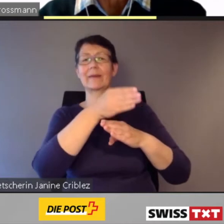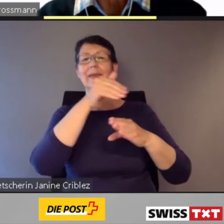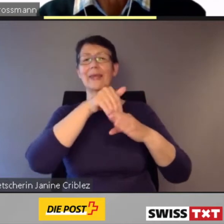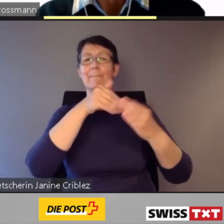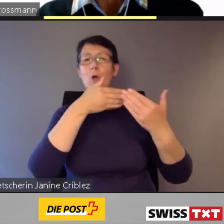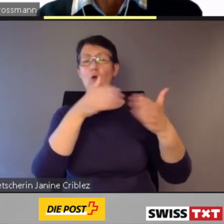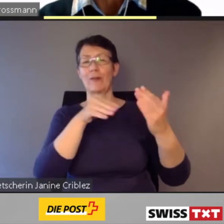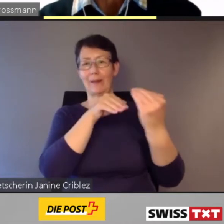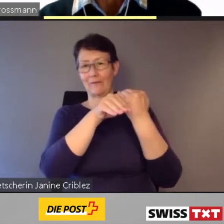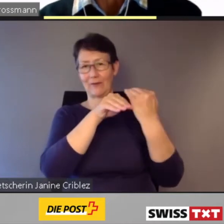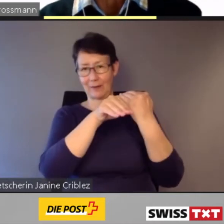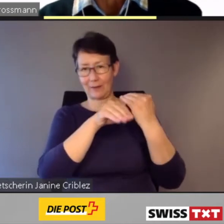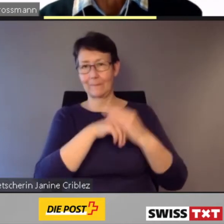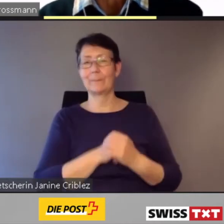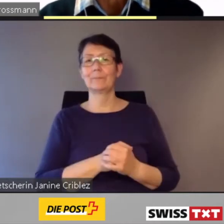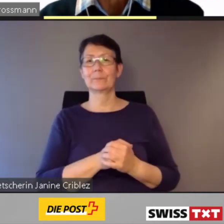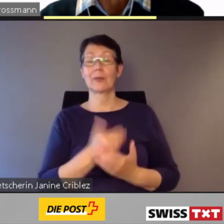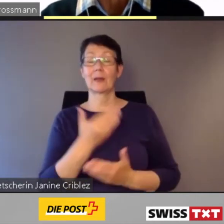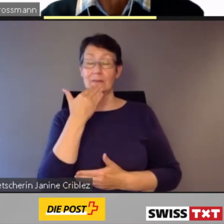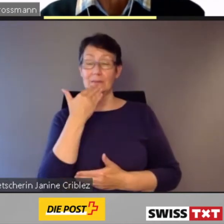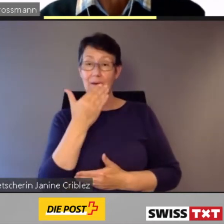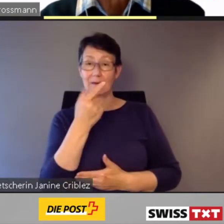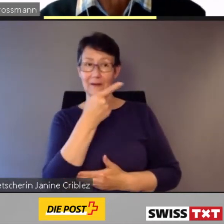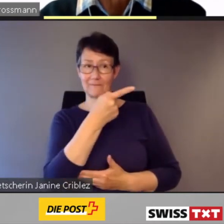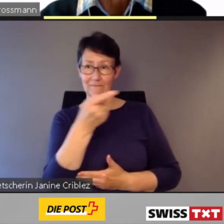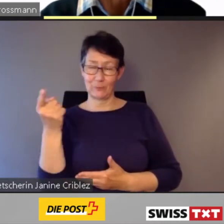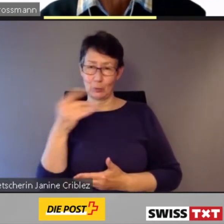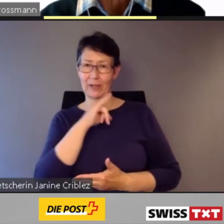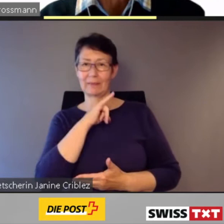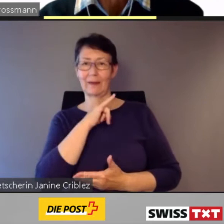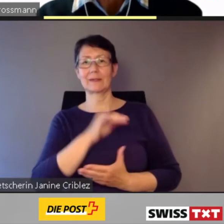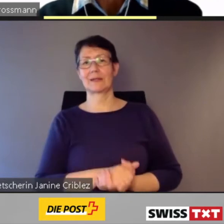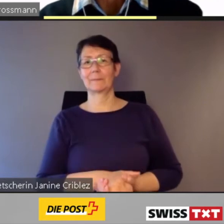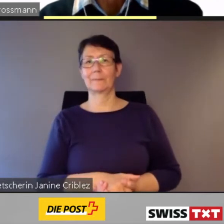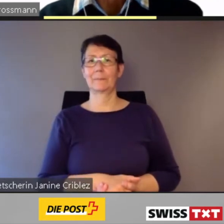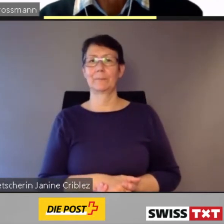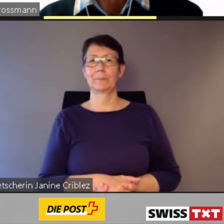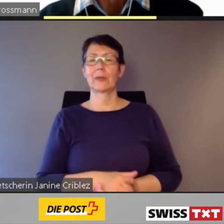Mein Name ist Kaspar Grossmann,